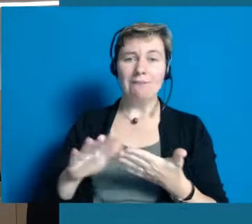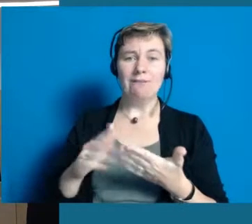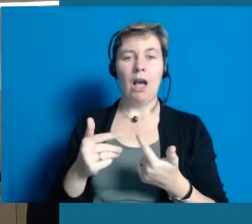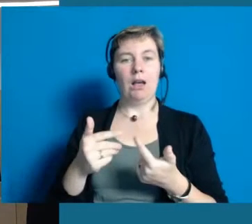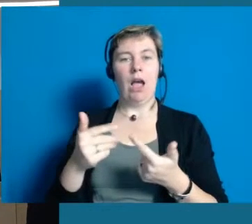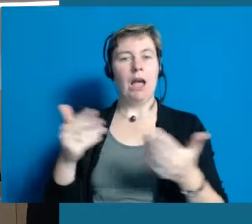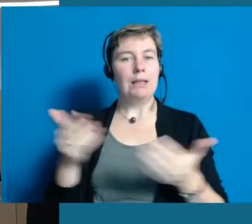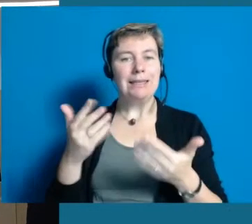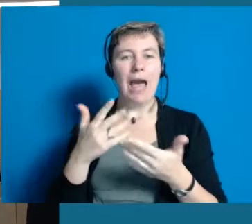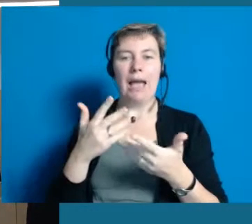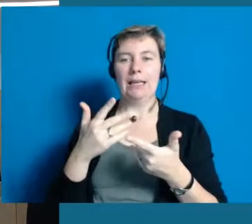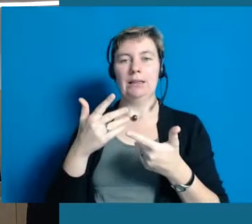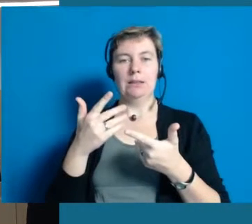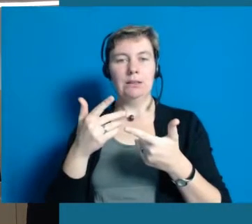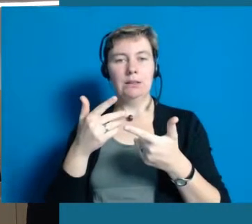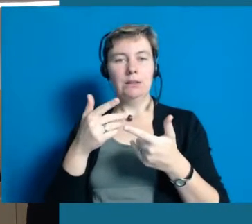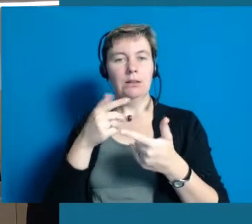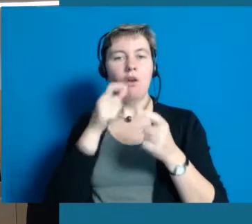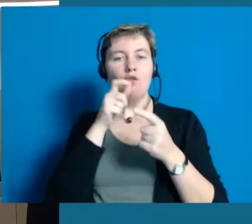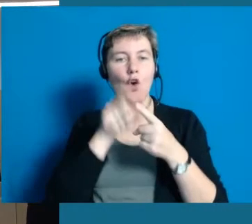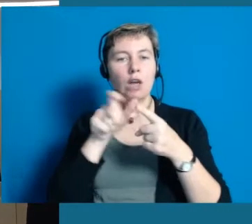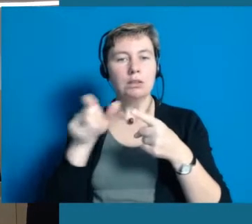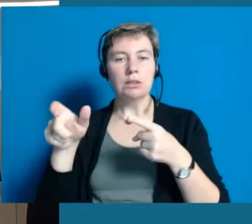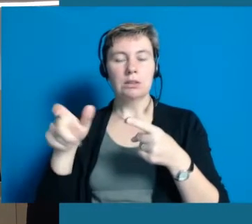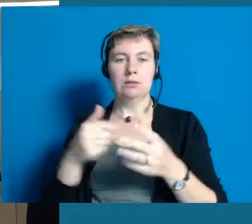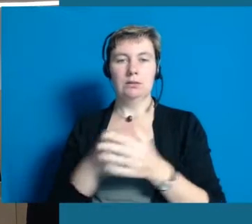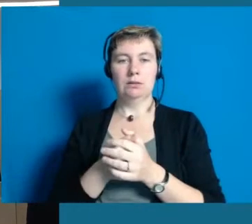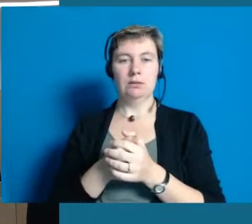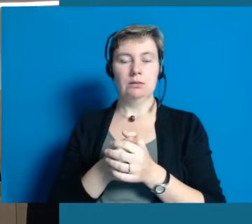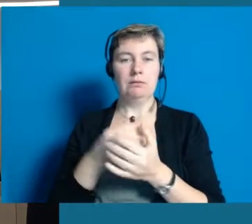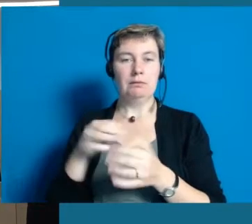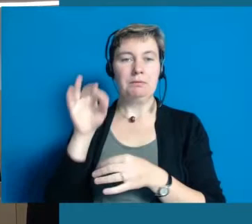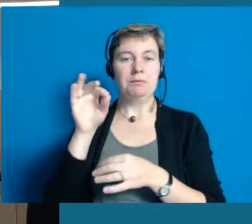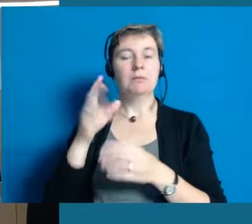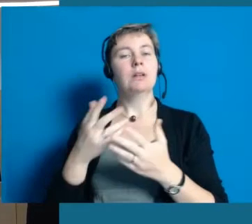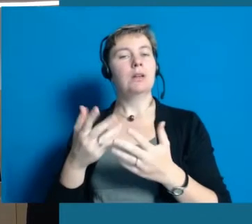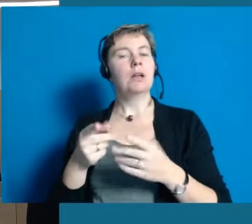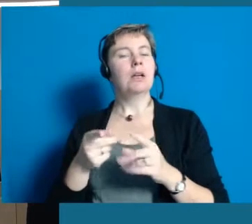sich verständlich auszudrücken und auch die Balance zu finden zwischen dem Punkt,